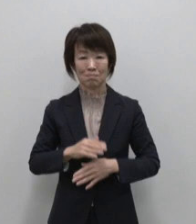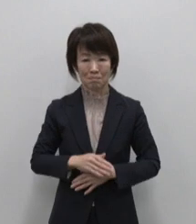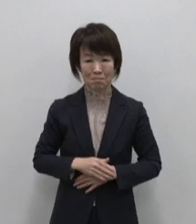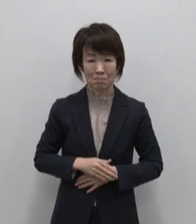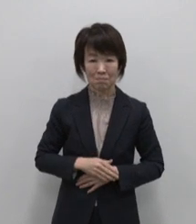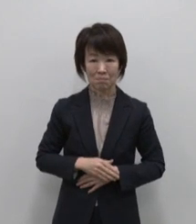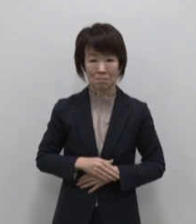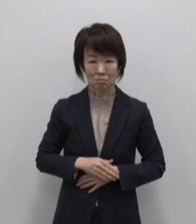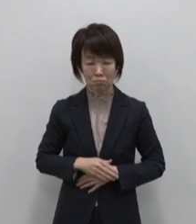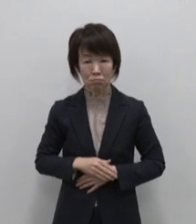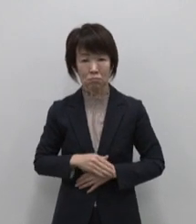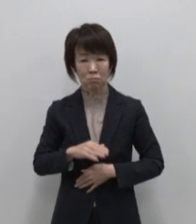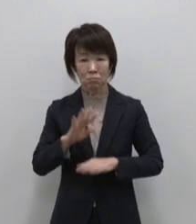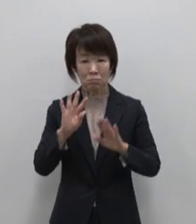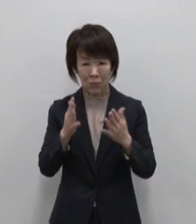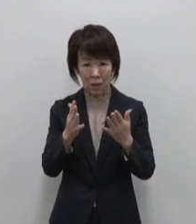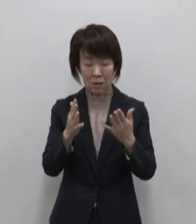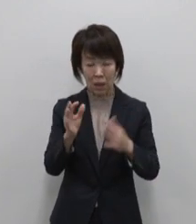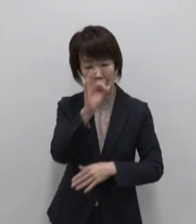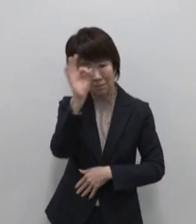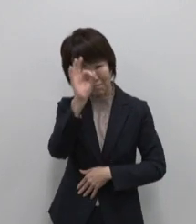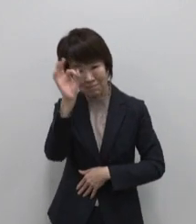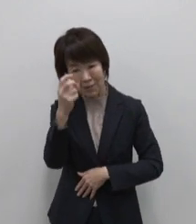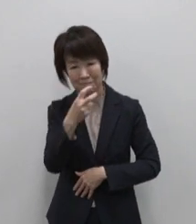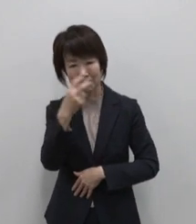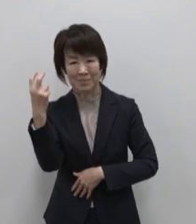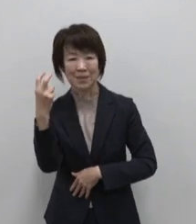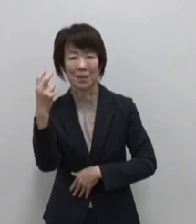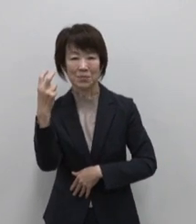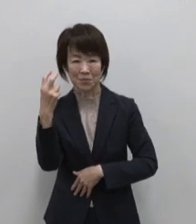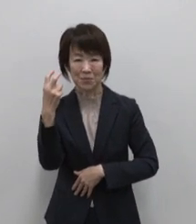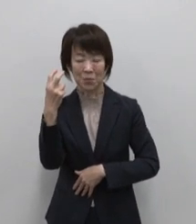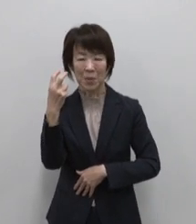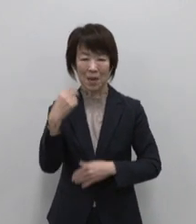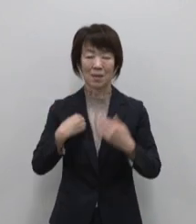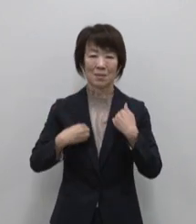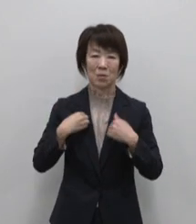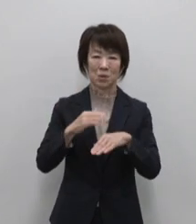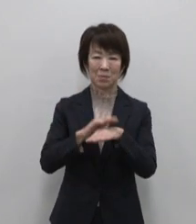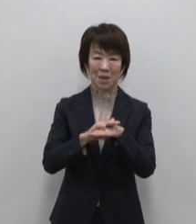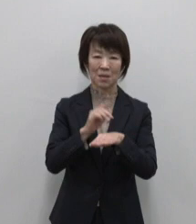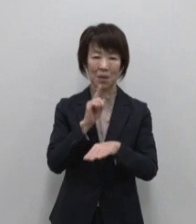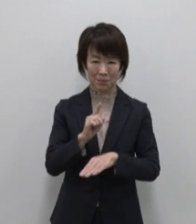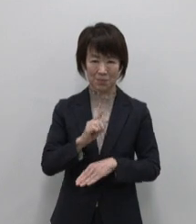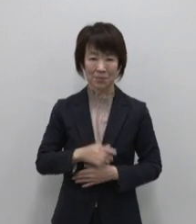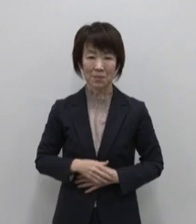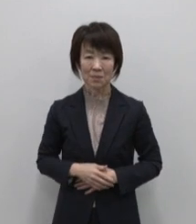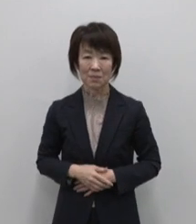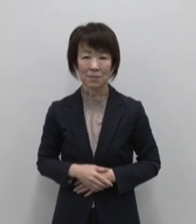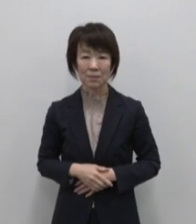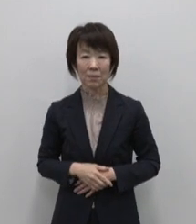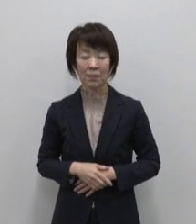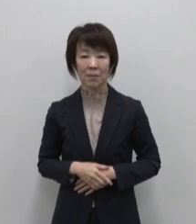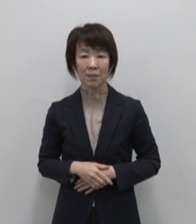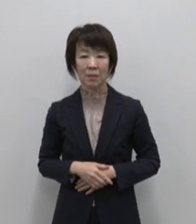でも ないから見つけられる それが青ヶ島流のおもてなしです